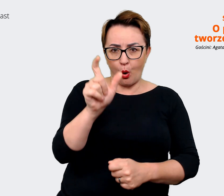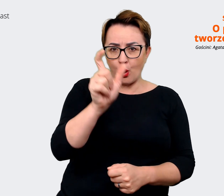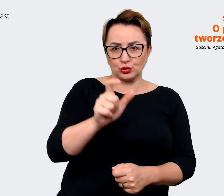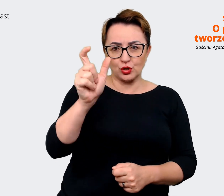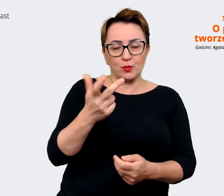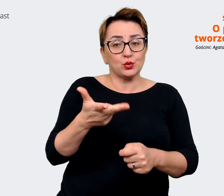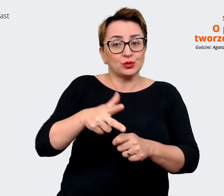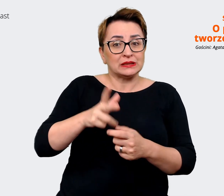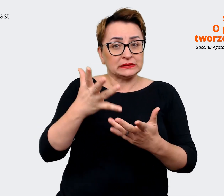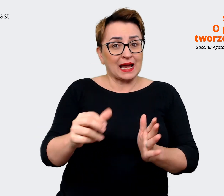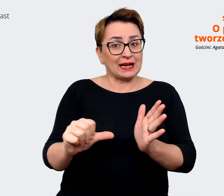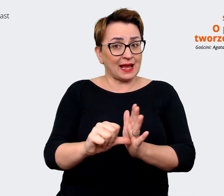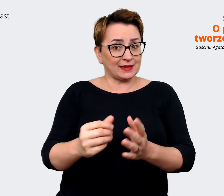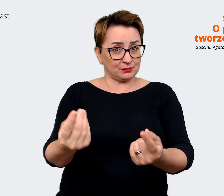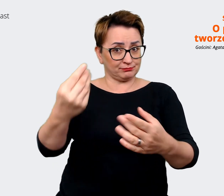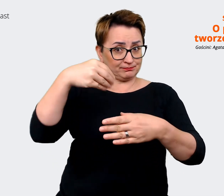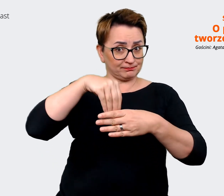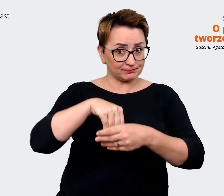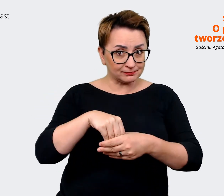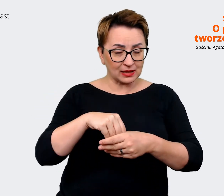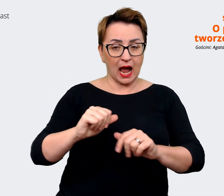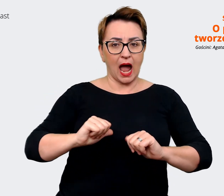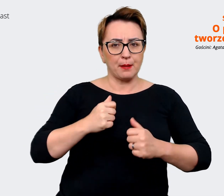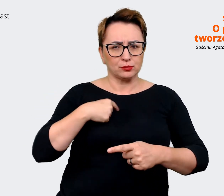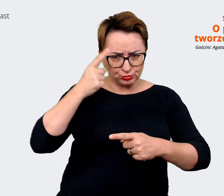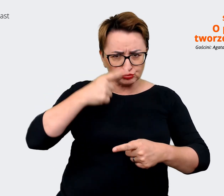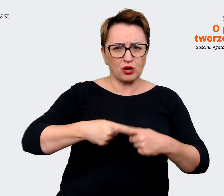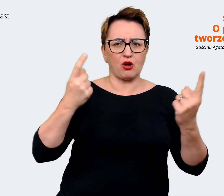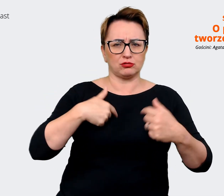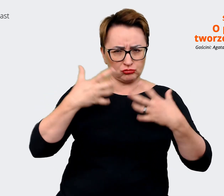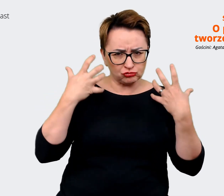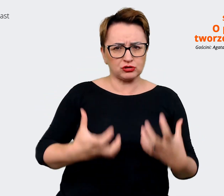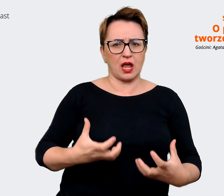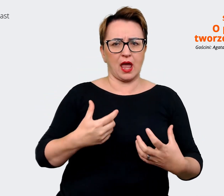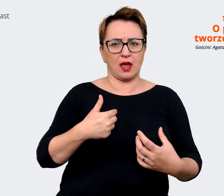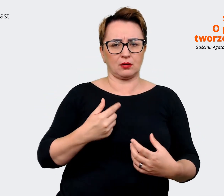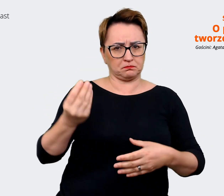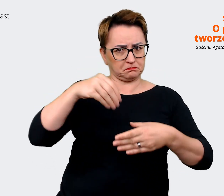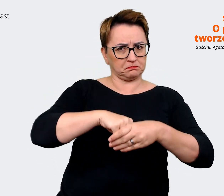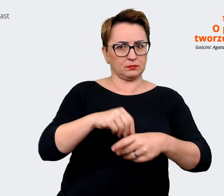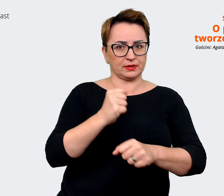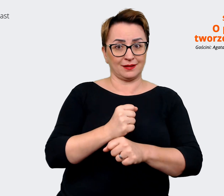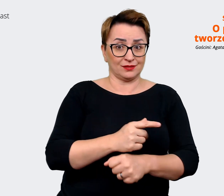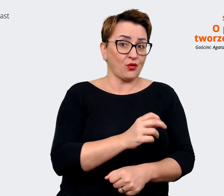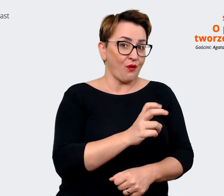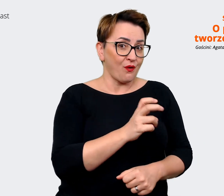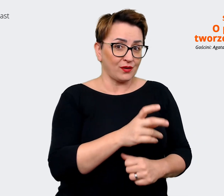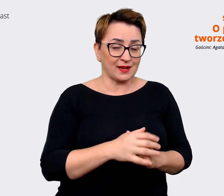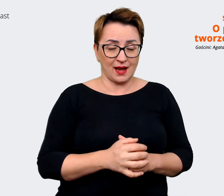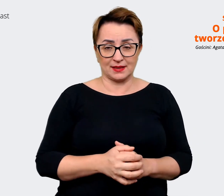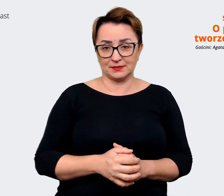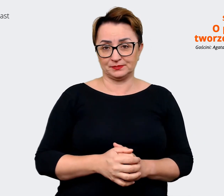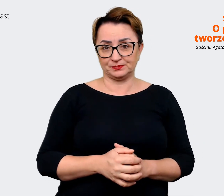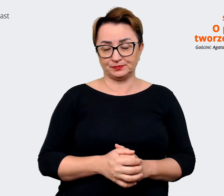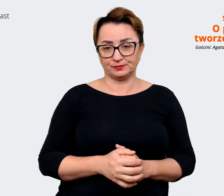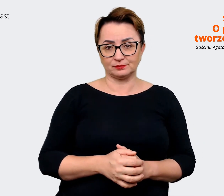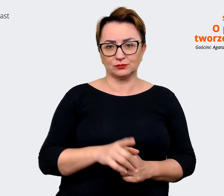miałyby kandydować, żeby one były przekonane o tym, że to właśnie tutaj chcą się znaleźć. Tak? Można w ten sposób powiedzieć. Agata: Tak, to ma bardzo dużo wspólnego